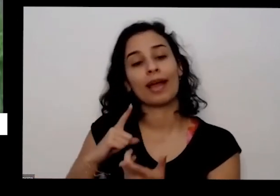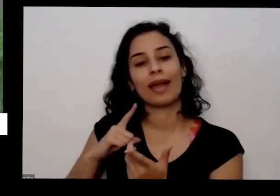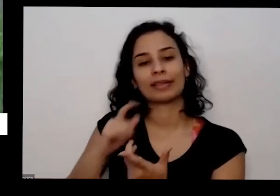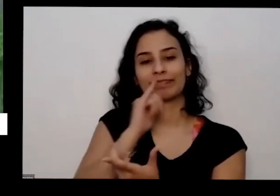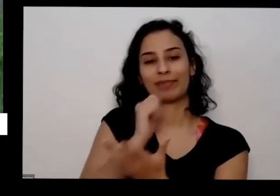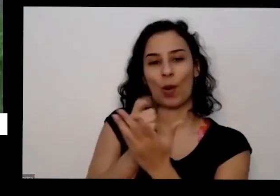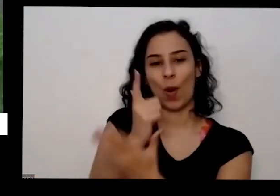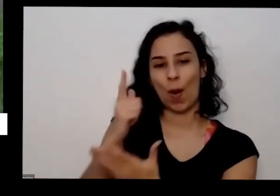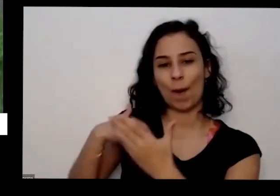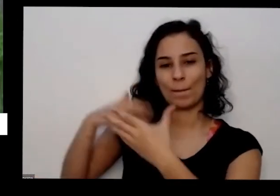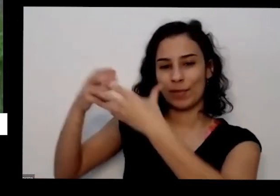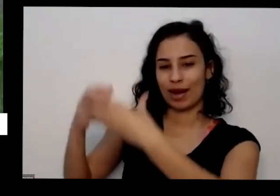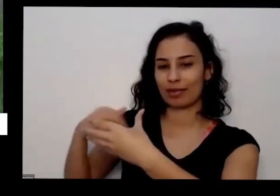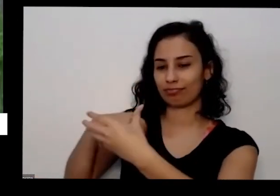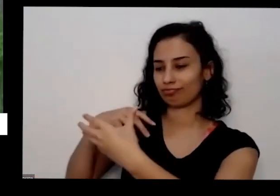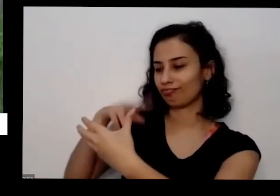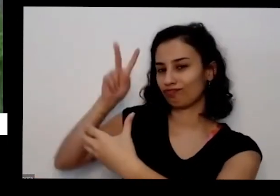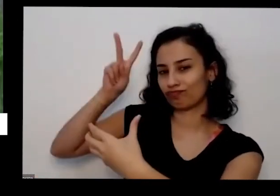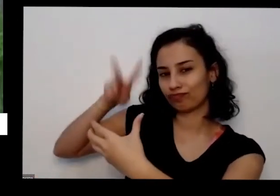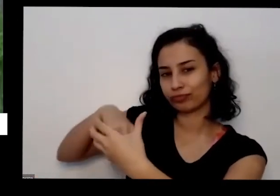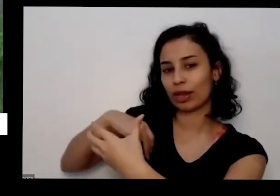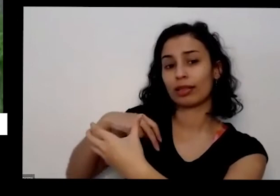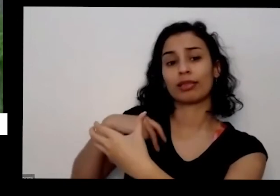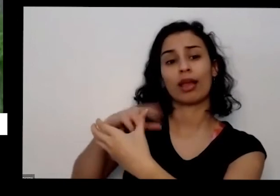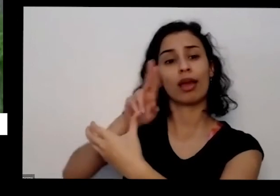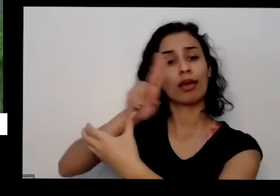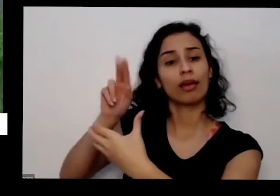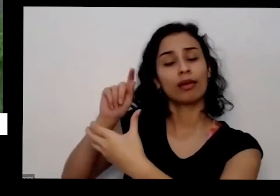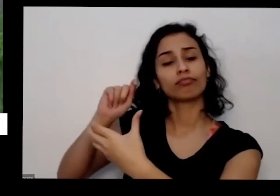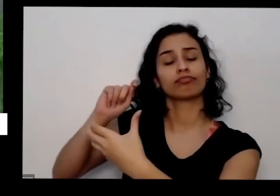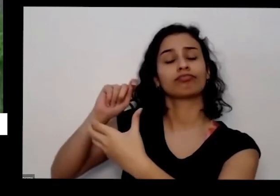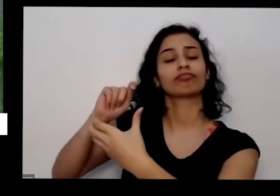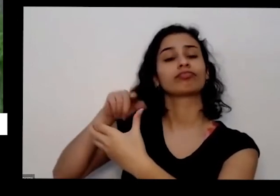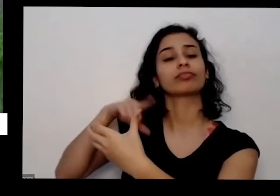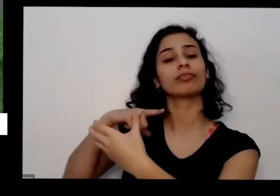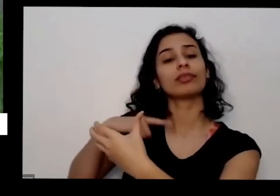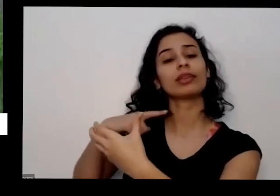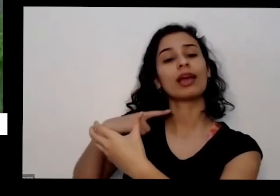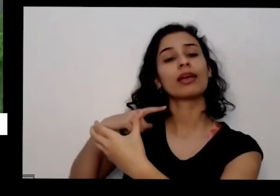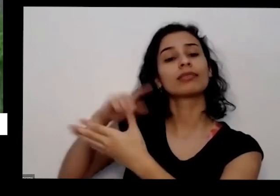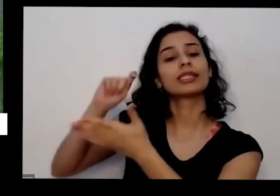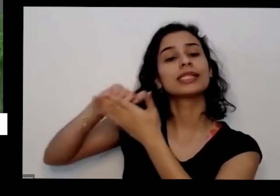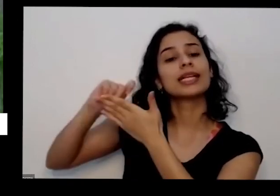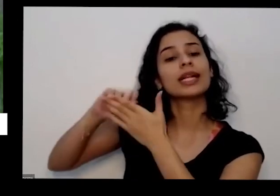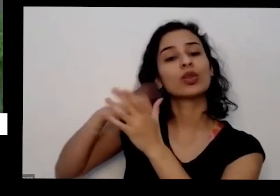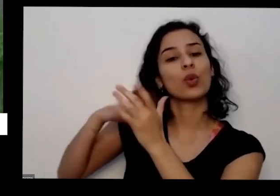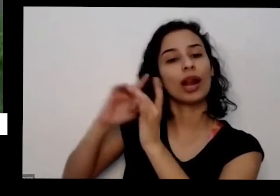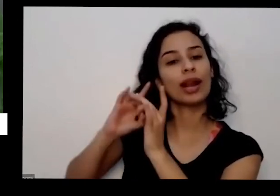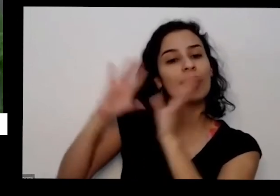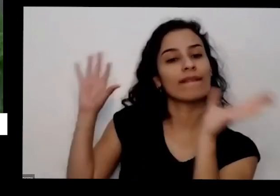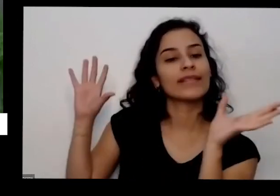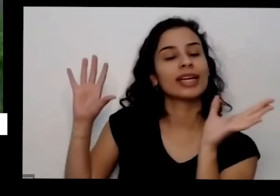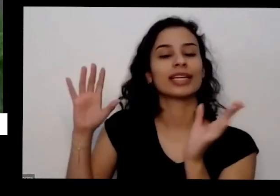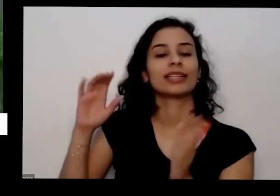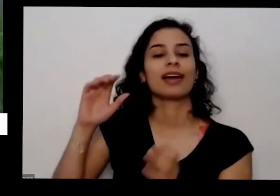livre de agrotóxicos livre de transgênicos as flores são comestíveis e tem outras informações